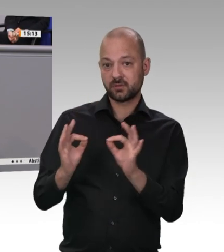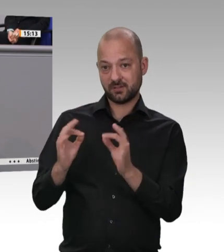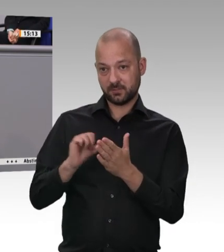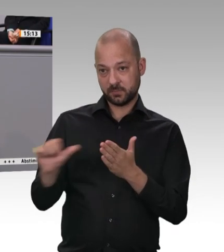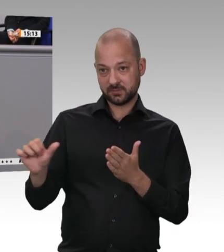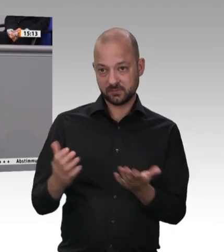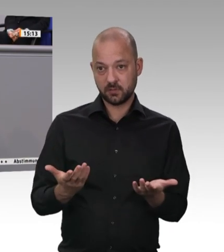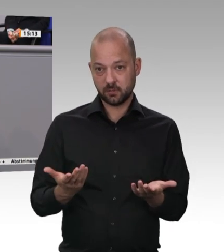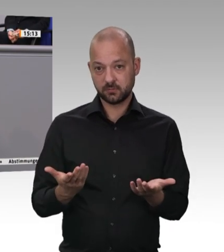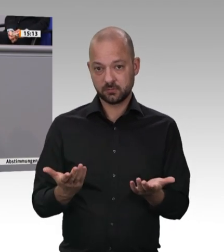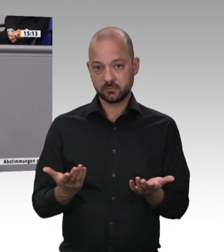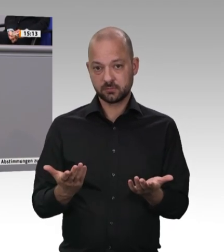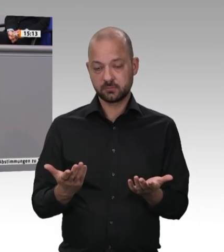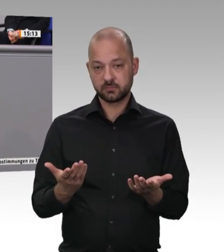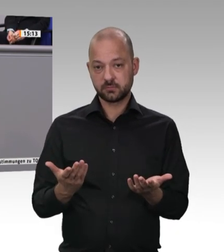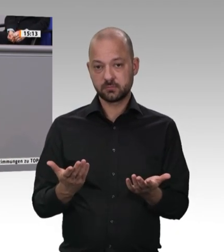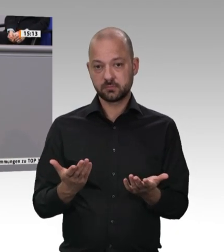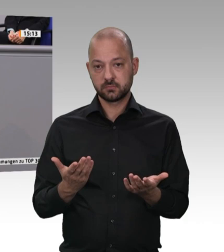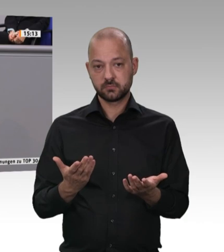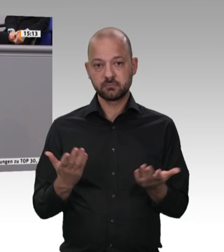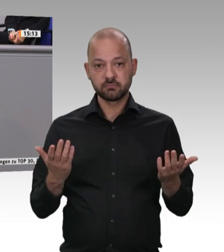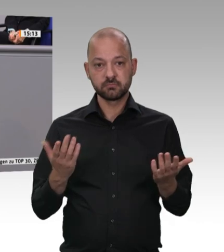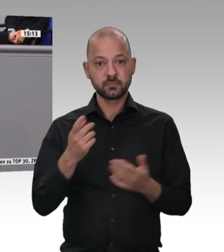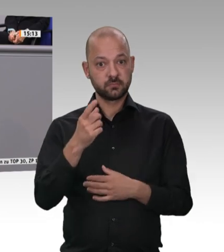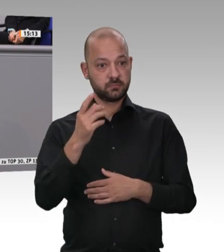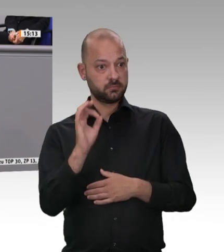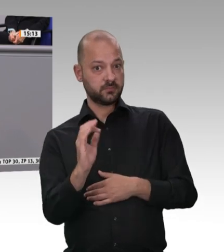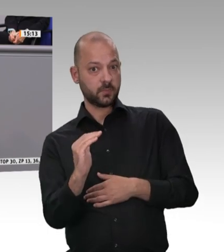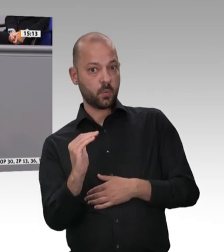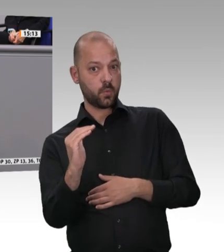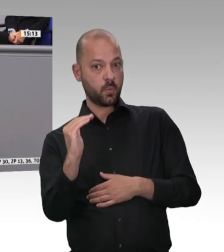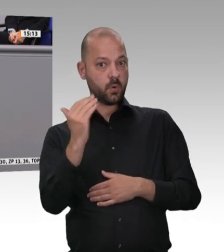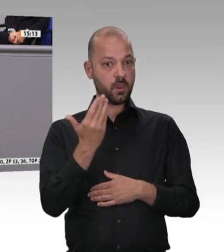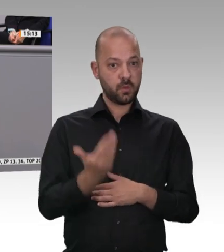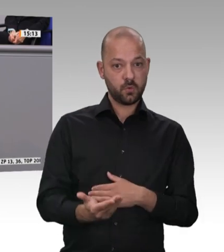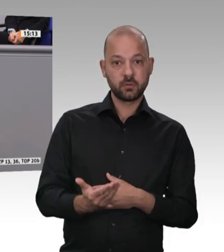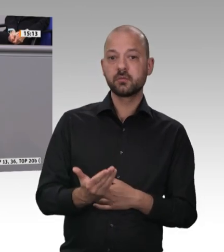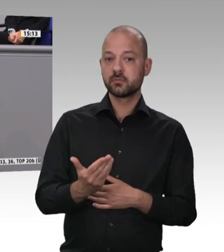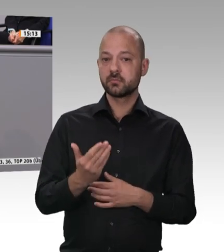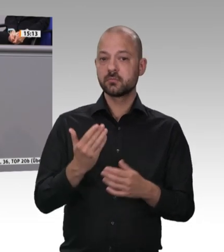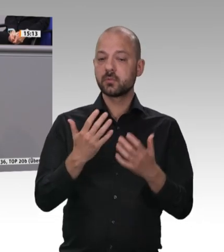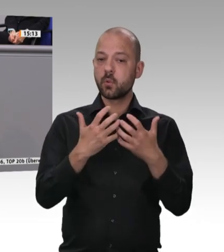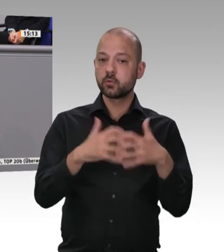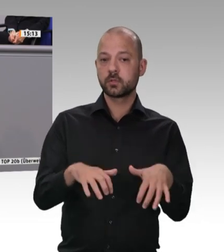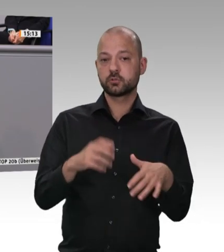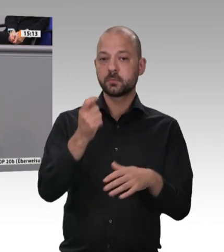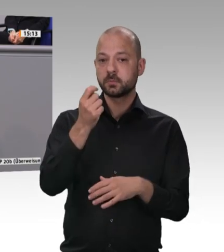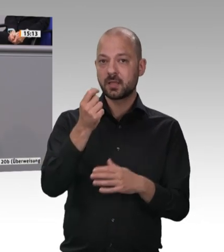Die getätigten Investitionen sind zu groß, die können gar nicht mehr woanders hin. Übrigens finden sie auch in keinem anderen Land diese Infrastrukturmaßnahmen,